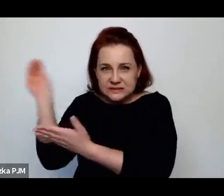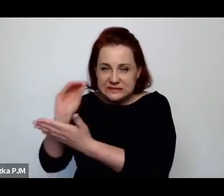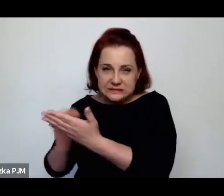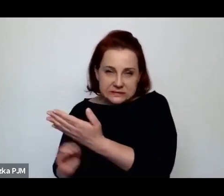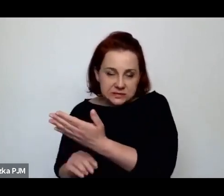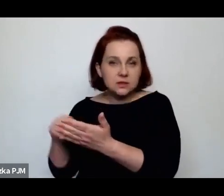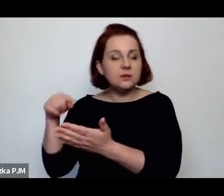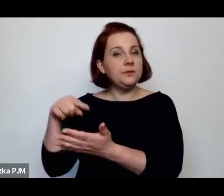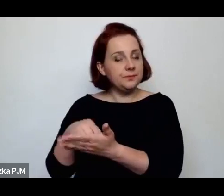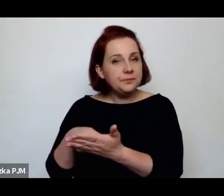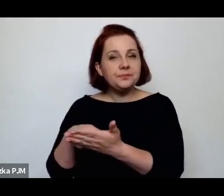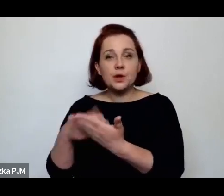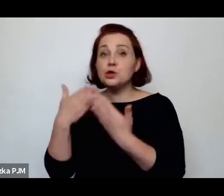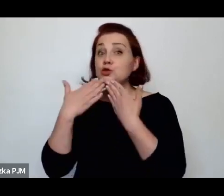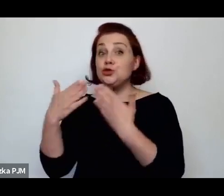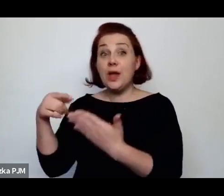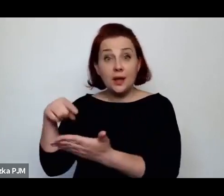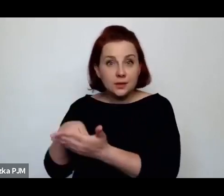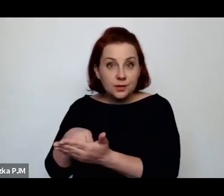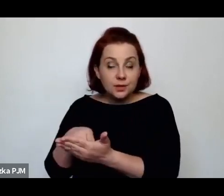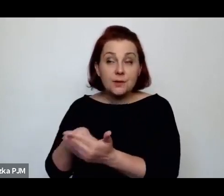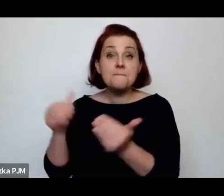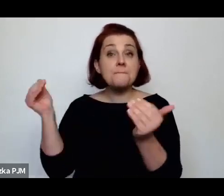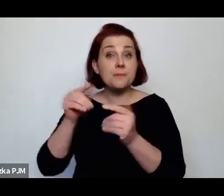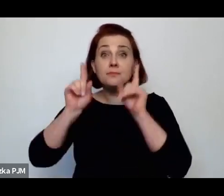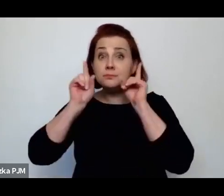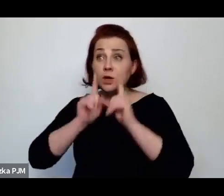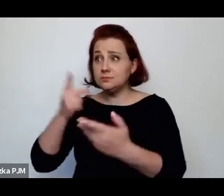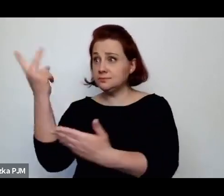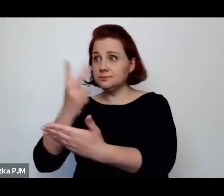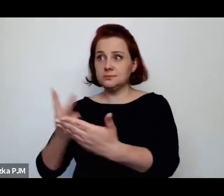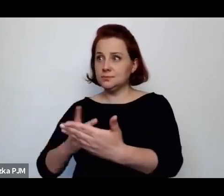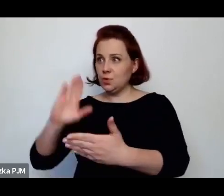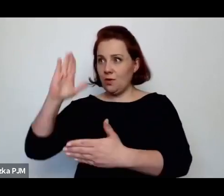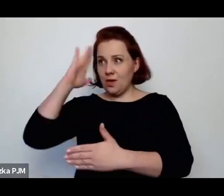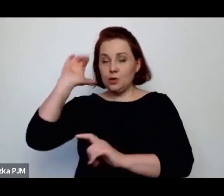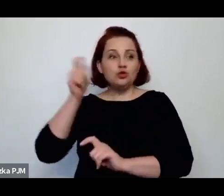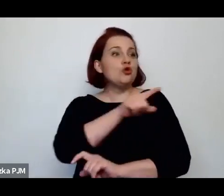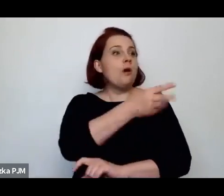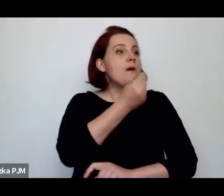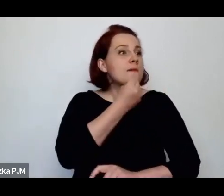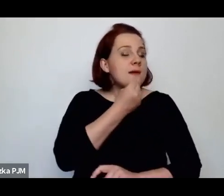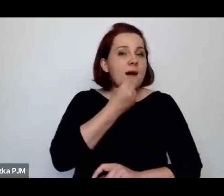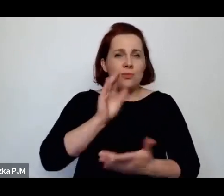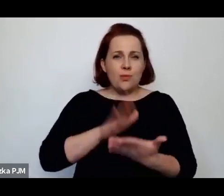to naprawdę możemy np. dowiedzieć się, co jadły, jakie rozgotowane kluski